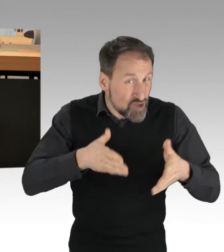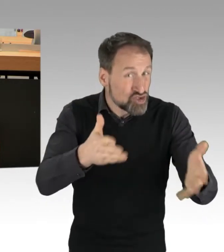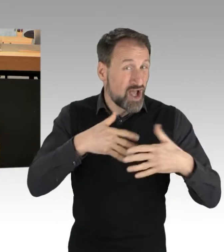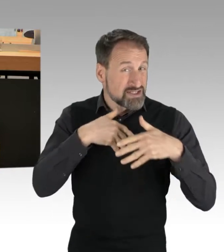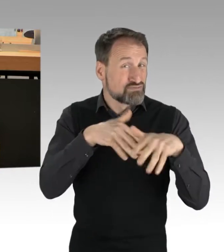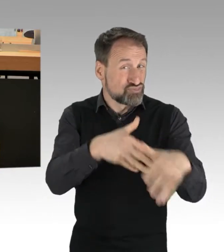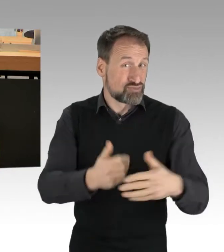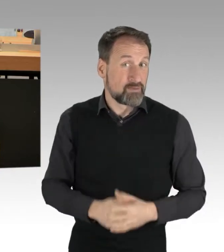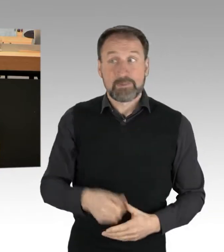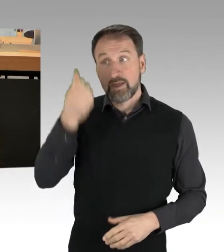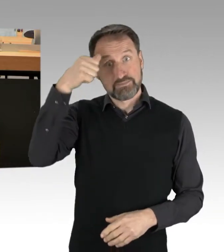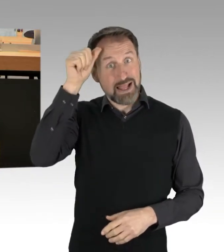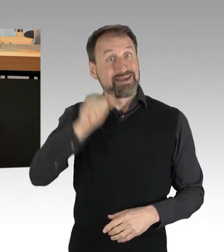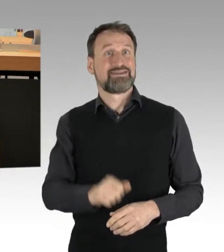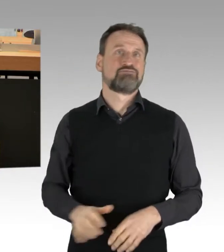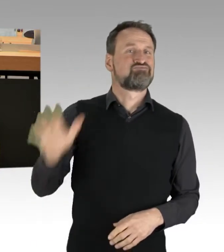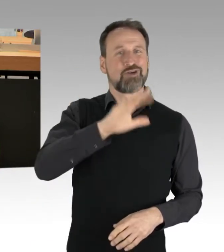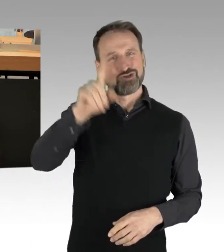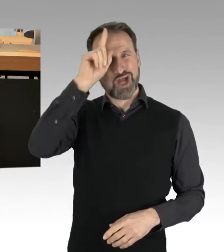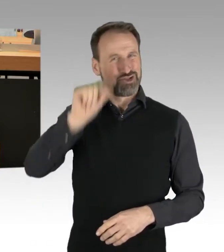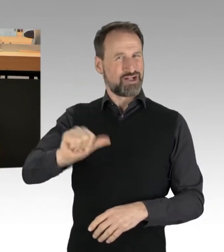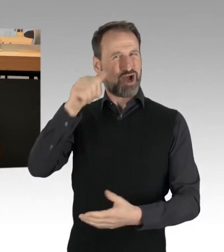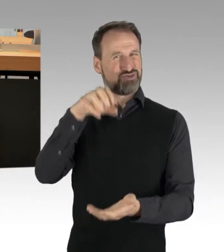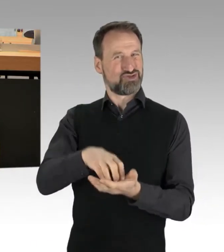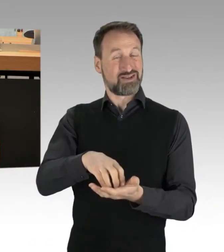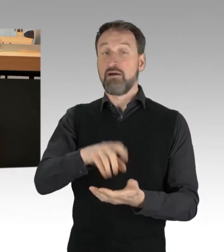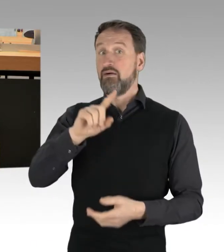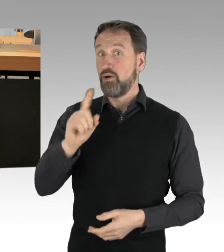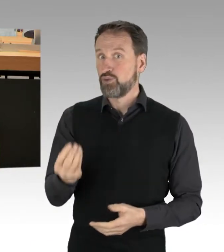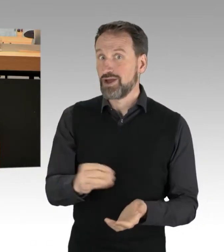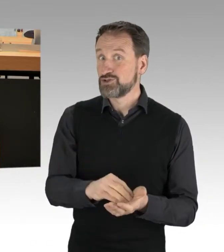sondern auch Demonstrations-Hauptstadt. Jährlich finden bei uns 5 000 Demonstrationen statt.